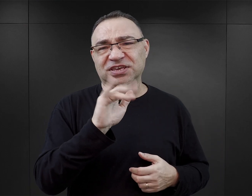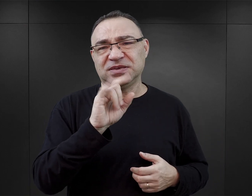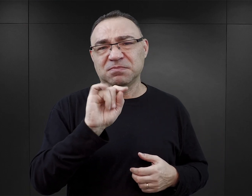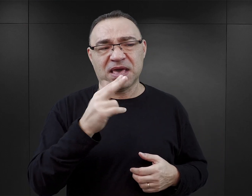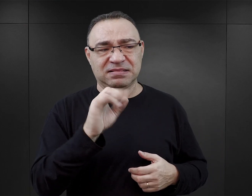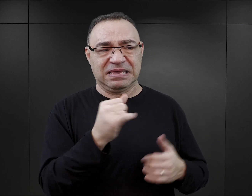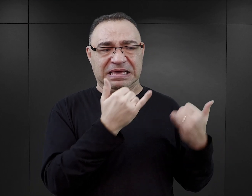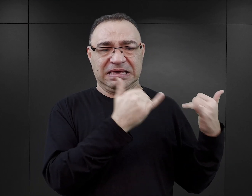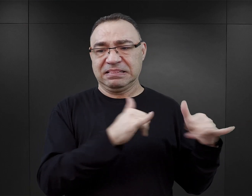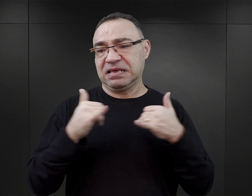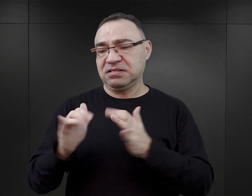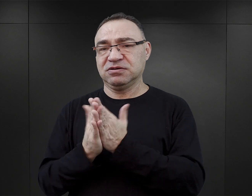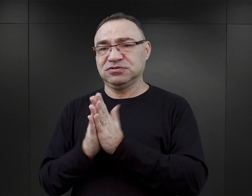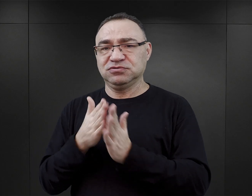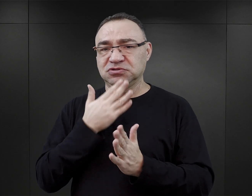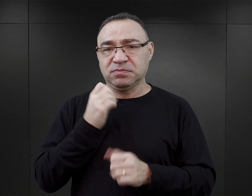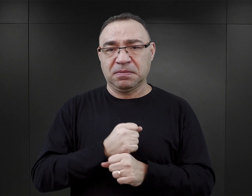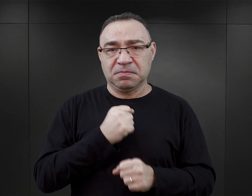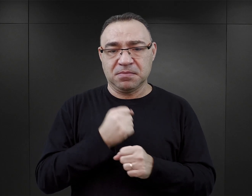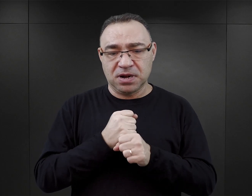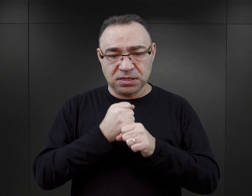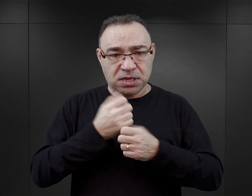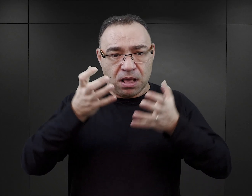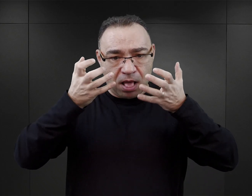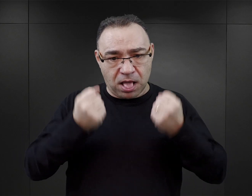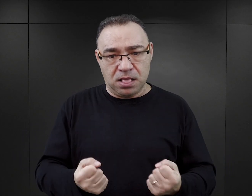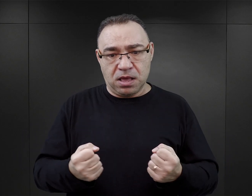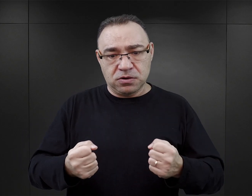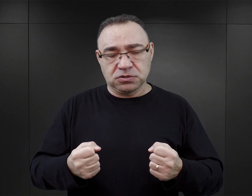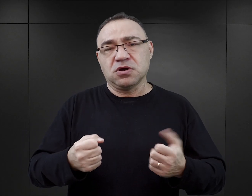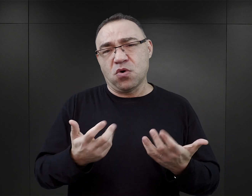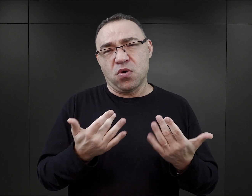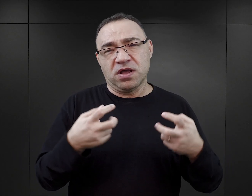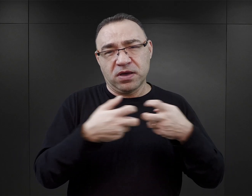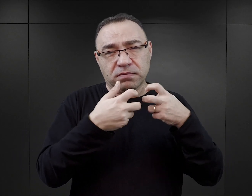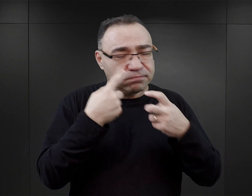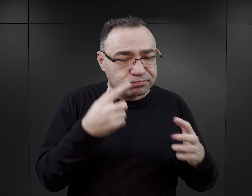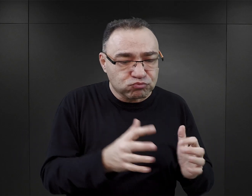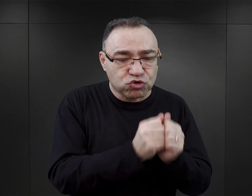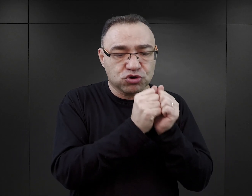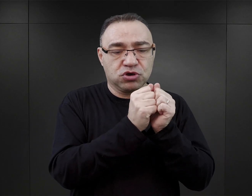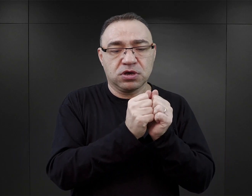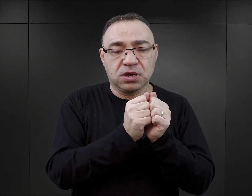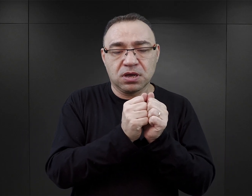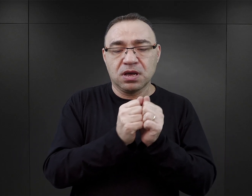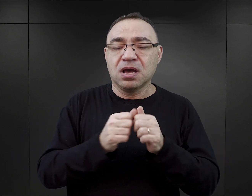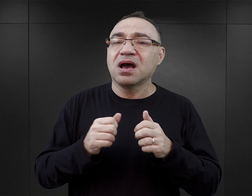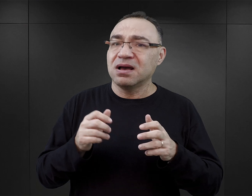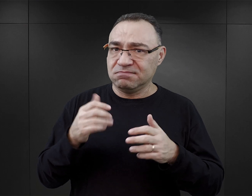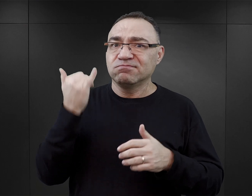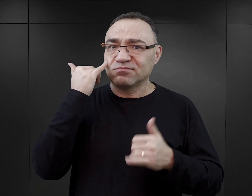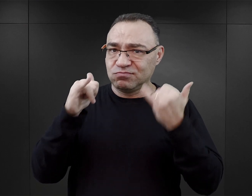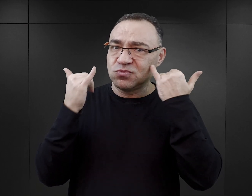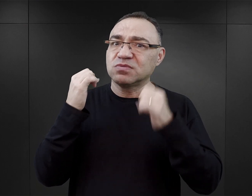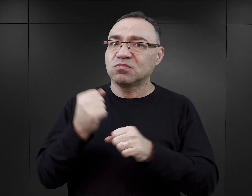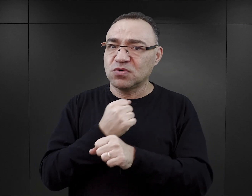Więc to nie jest to jakaś zaawansowana praca badawcza, której autor nie mógłby wykonać, a zdarzają się błędy naprawdę poważne.